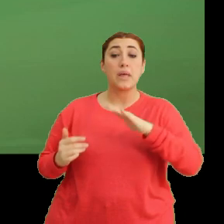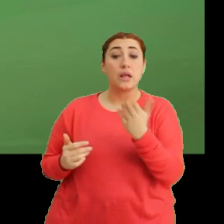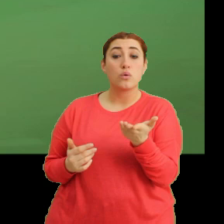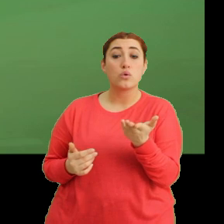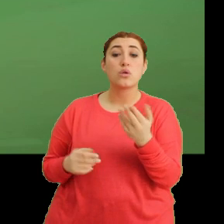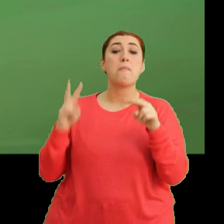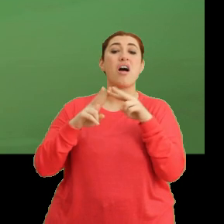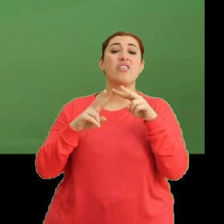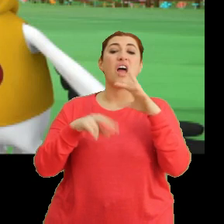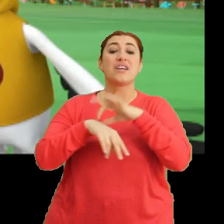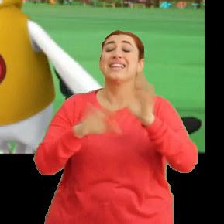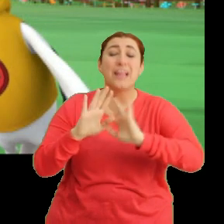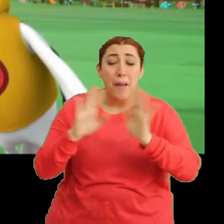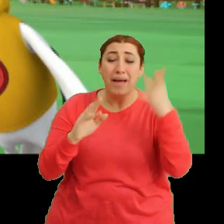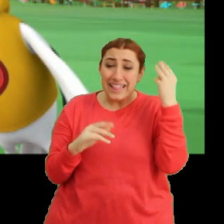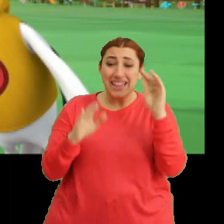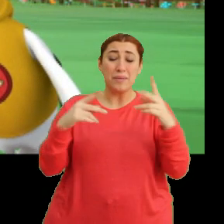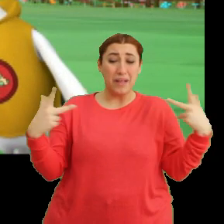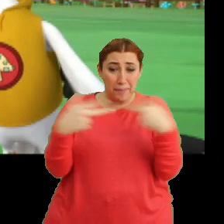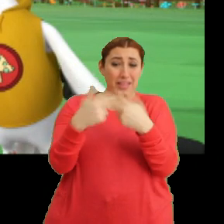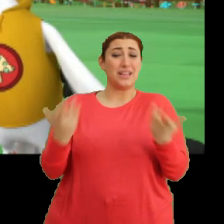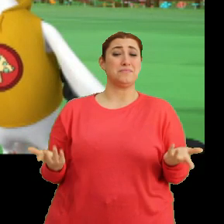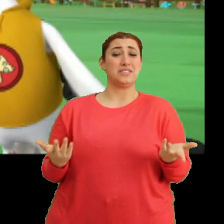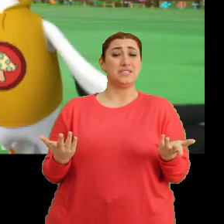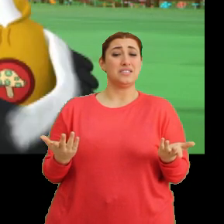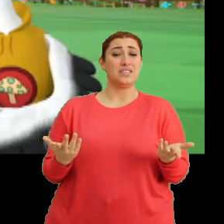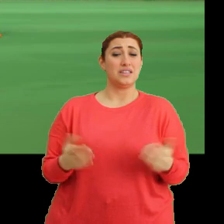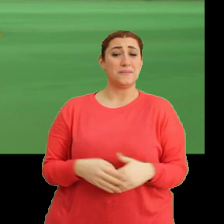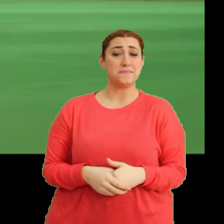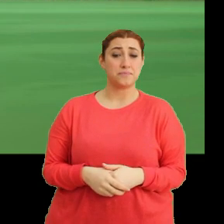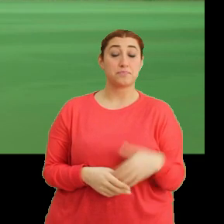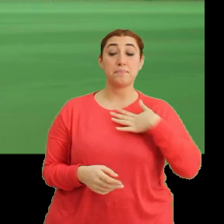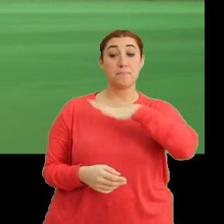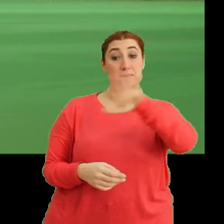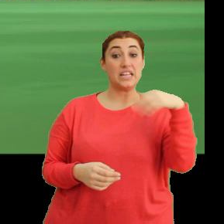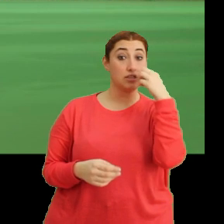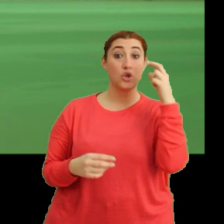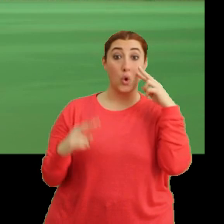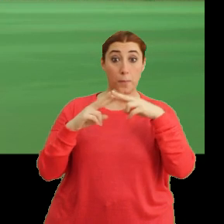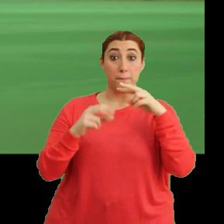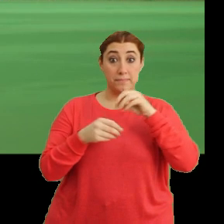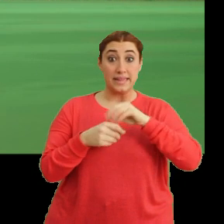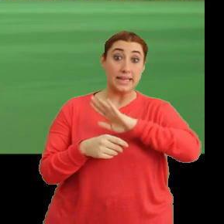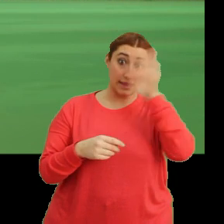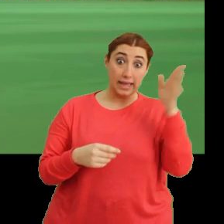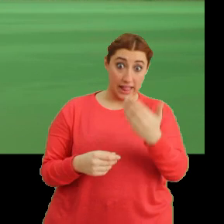Mantar hastalan... -Tamam tamam, anladık. Kapatabilir miyiz artık şu konuyu? Bizimle çiçeği görmeye gelecek misin Mantar?